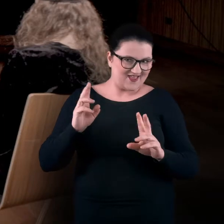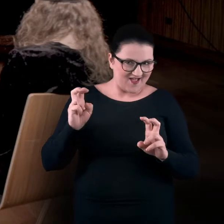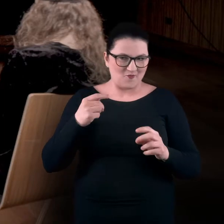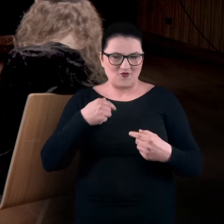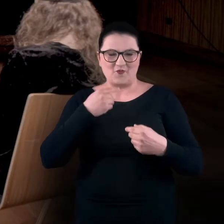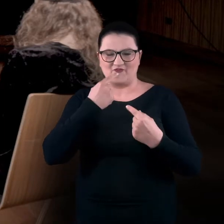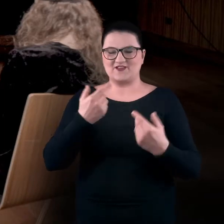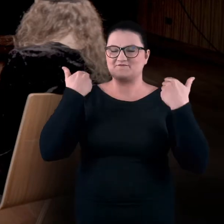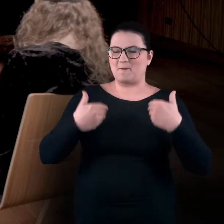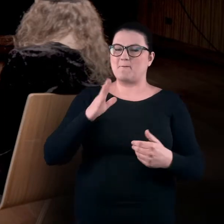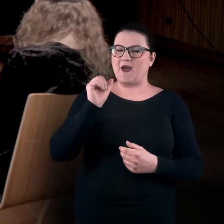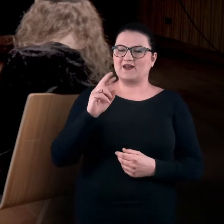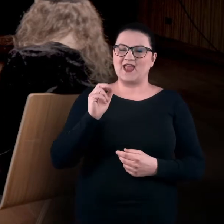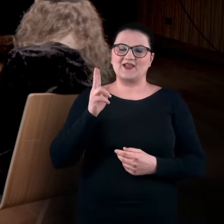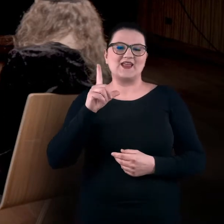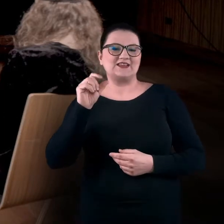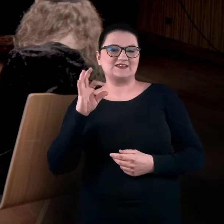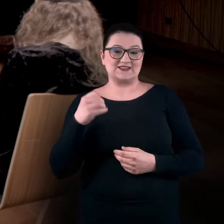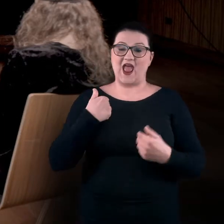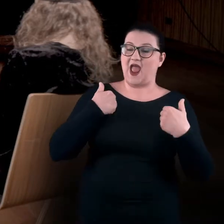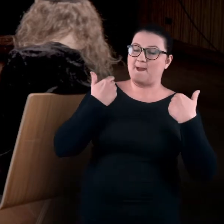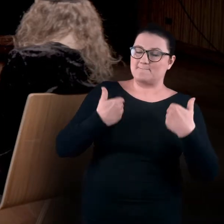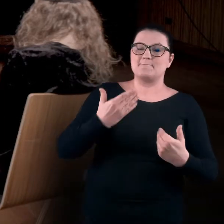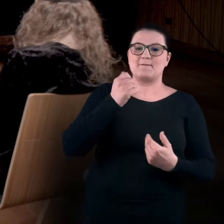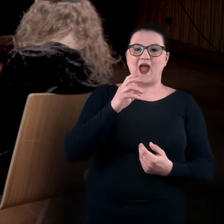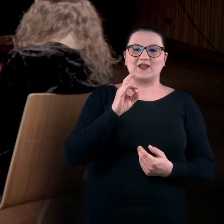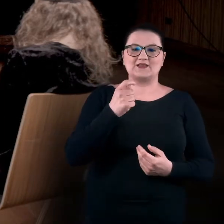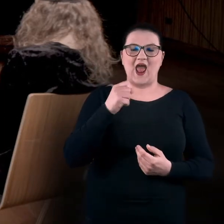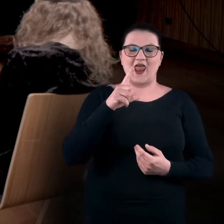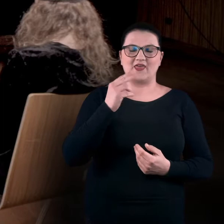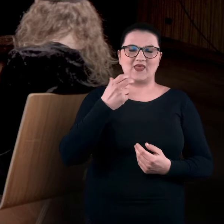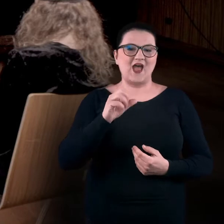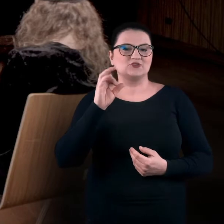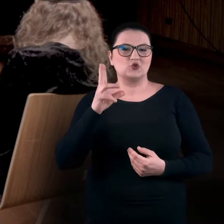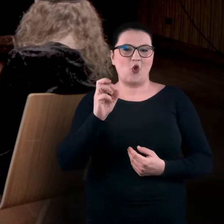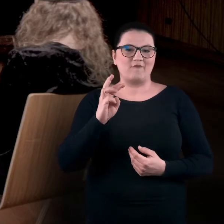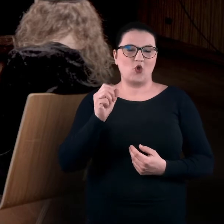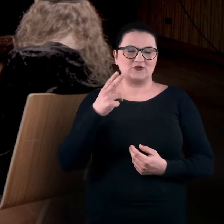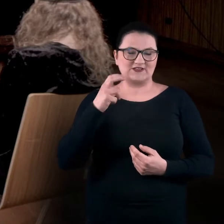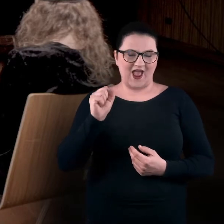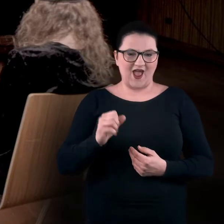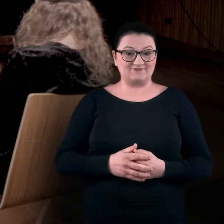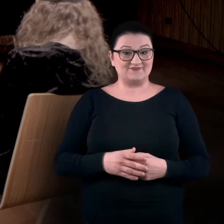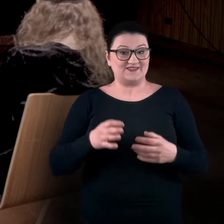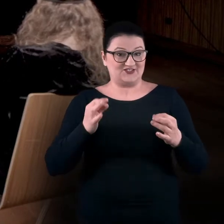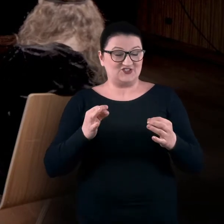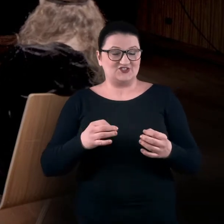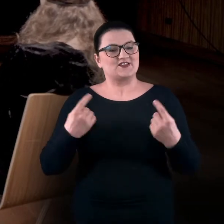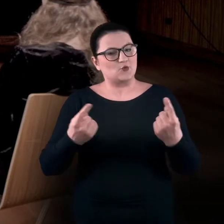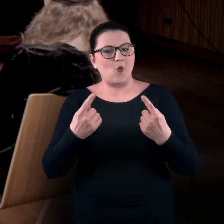Nazywam się Bartek Lis. A ja jestem Magdalena Skowrońska. I ta dzisiejsza sytuacja jest jedną z czterech, do których chcemy Was zaprosić.